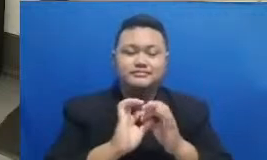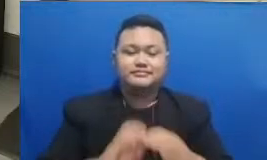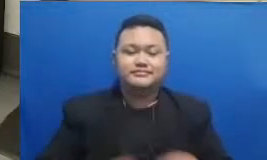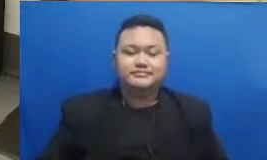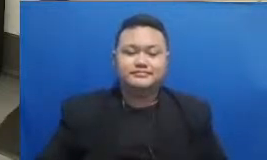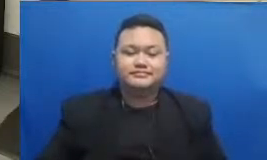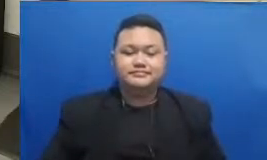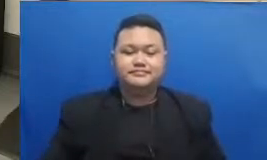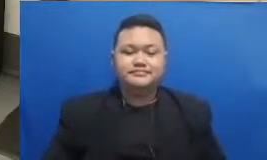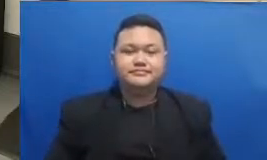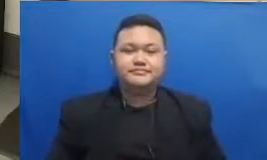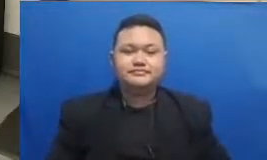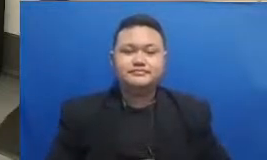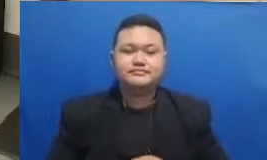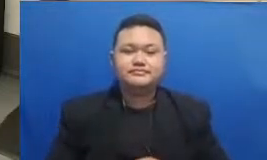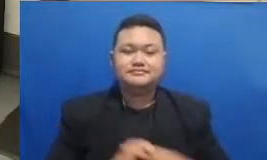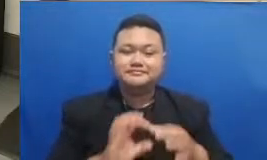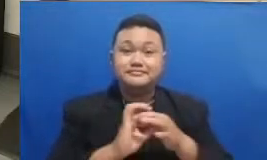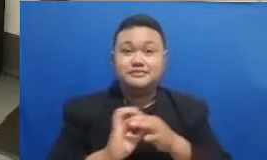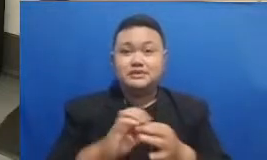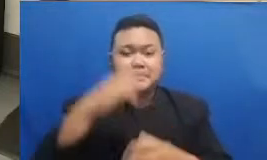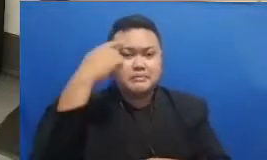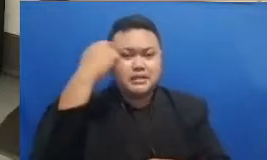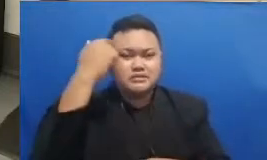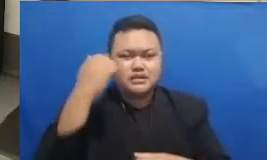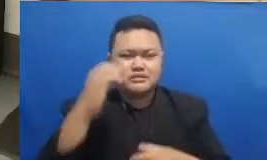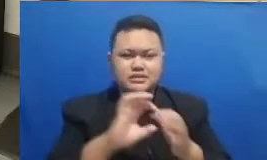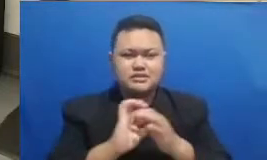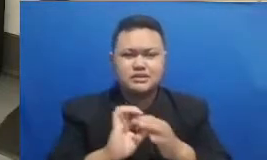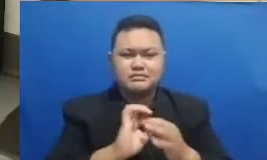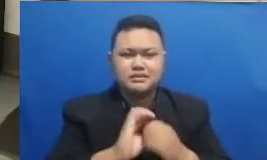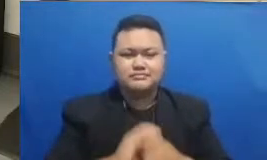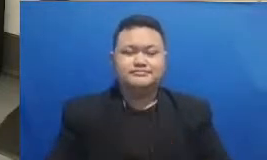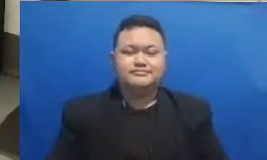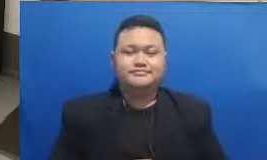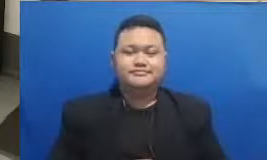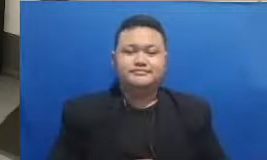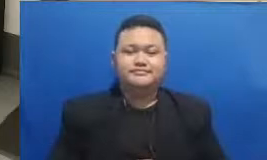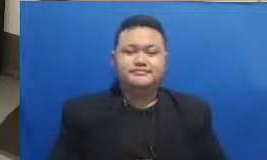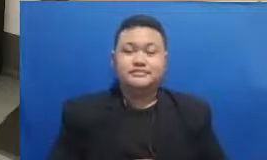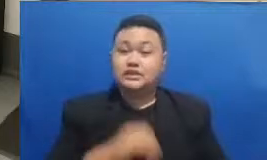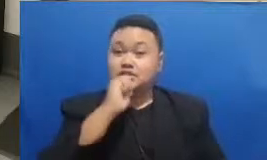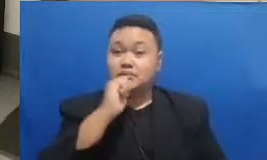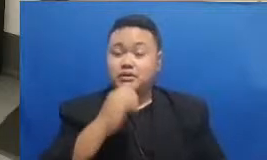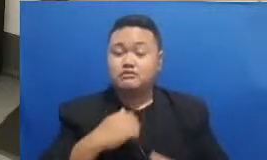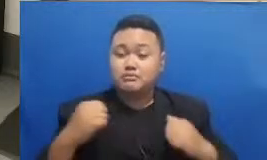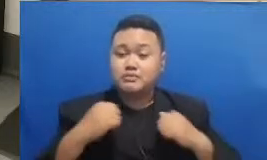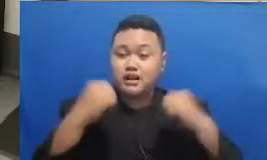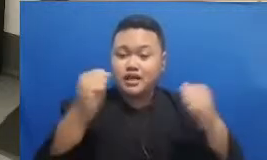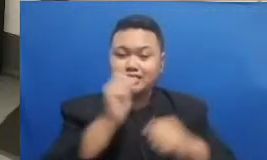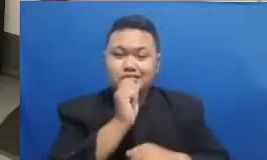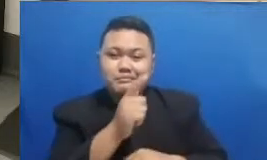menunggu ini bapak dan ibu siapa yang akan memenangkan tebak kata ini bagaimana panitia